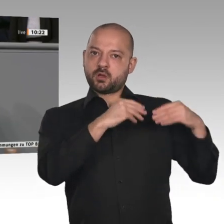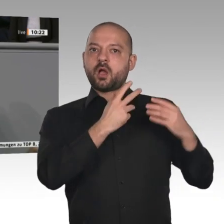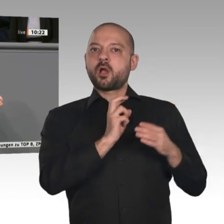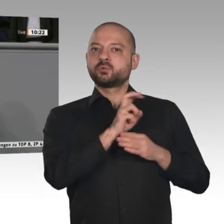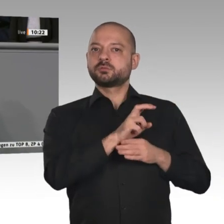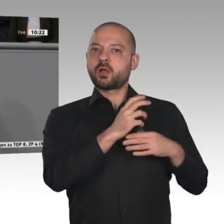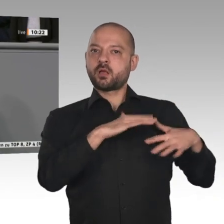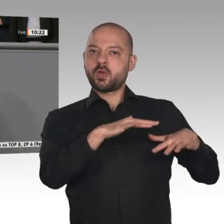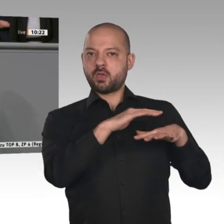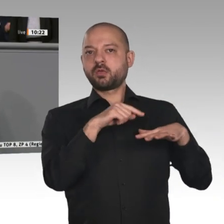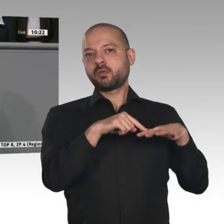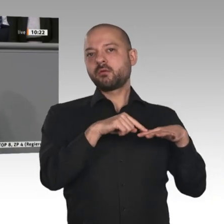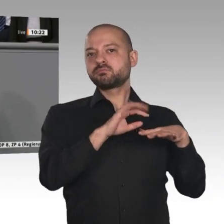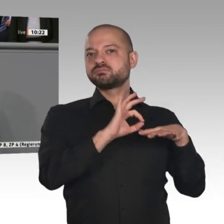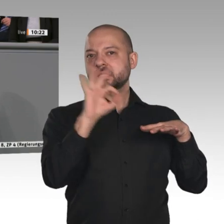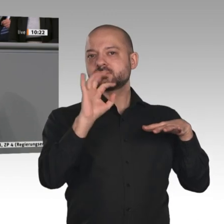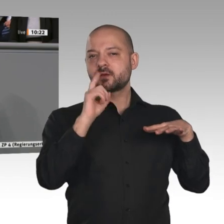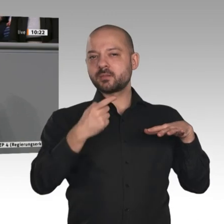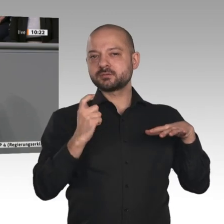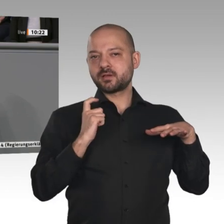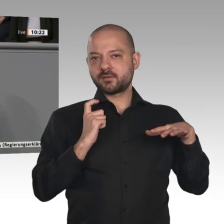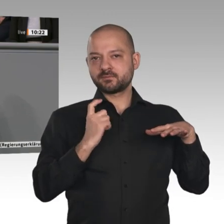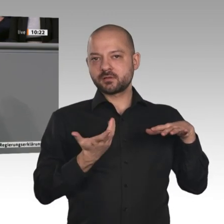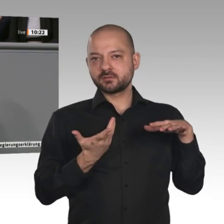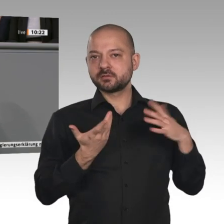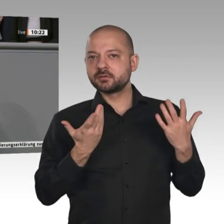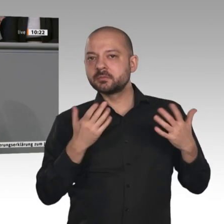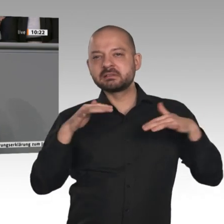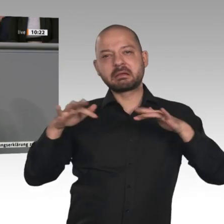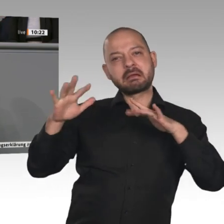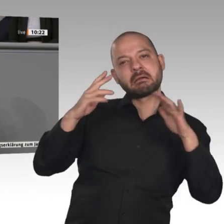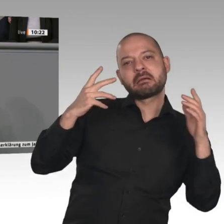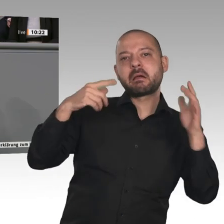Aber es kommen auch noch viele Herausforderungen auf uns zu. Wir haben heute in der Debatte